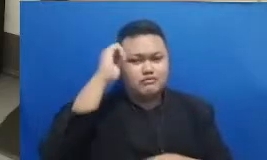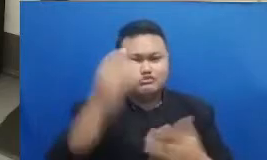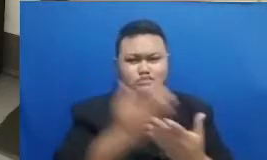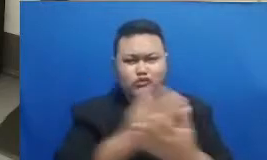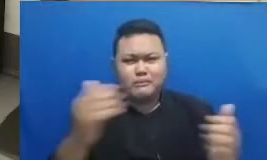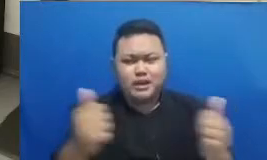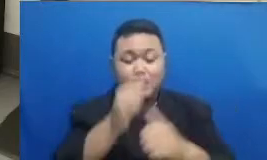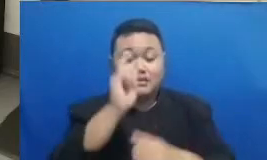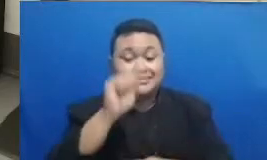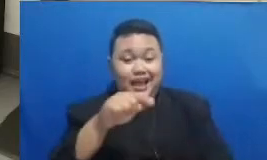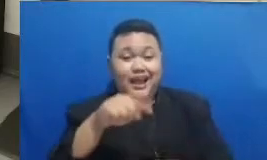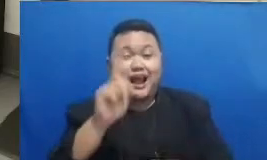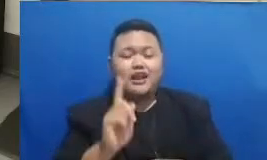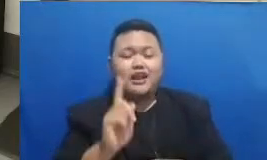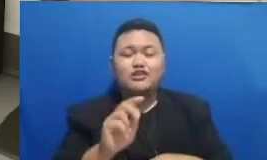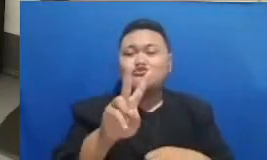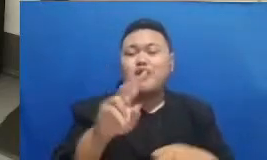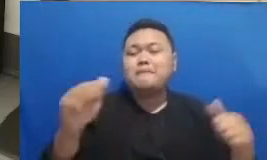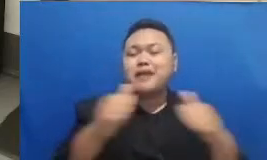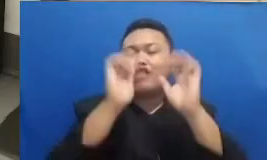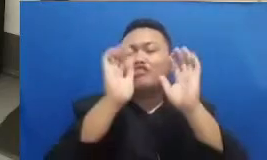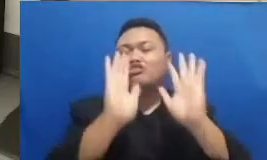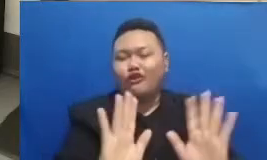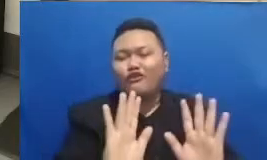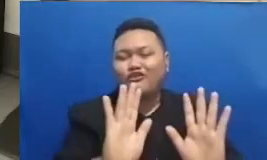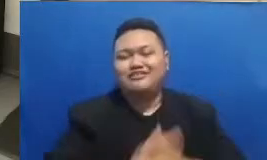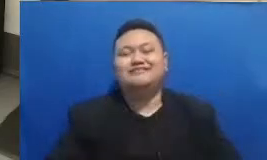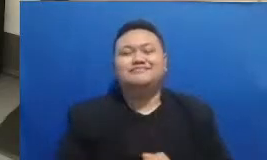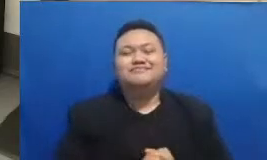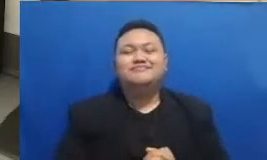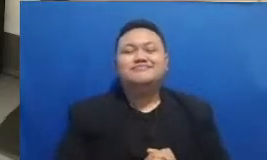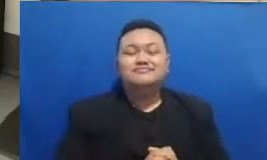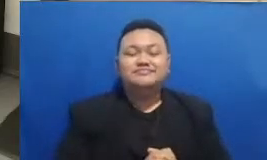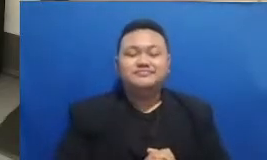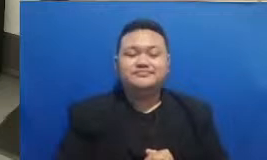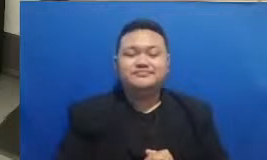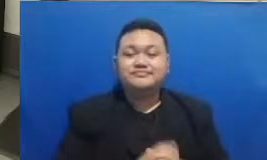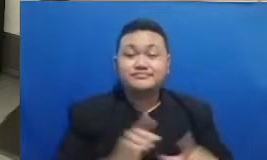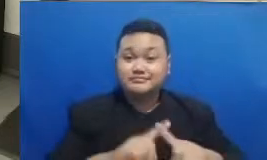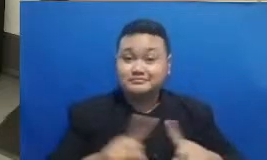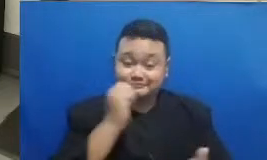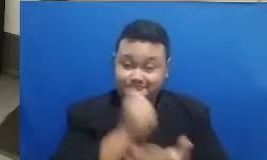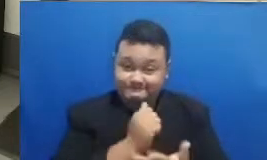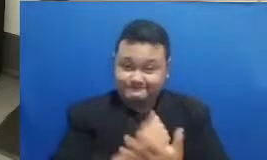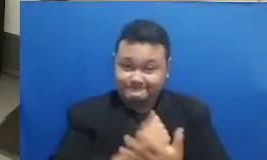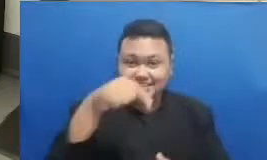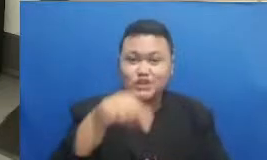ribuan yang hadir pada siang hari ini tapi kan ini sebetulnya adalah untuk menguji aja Apakah